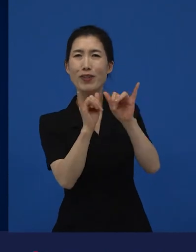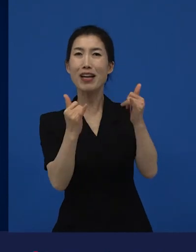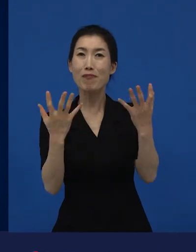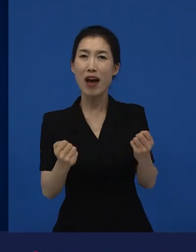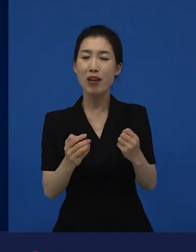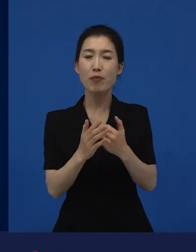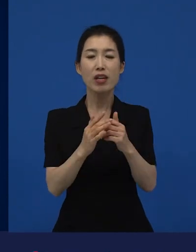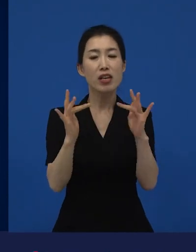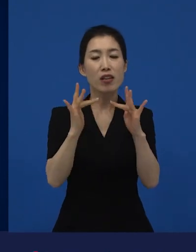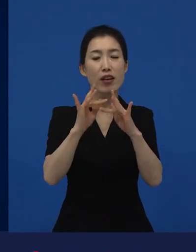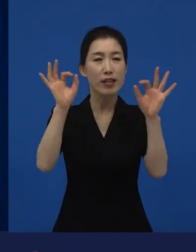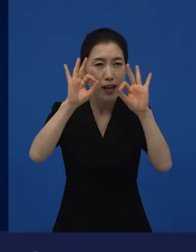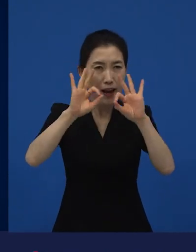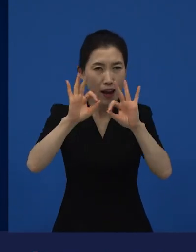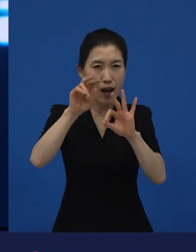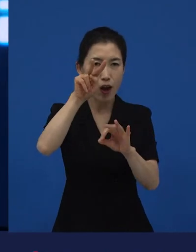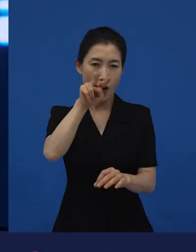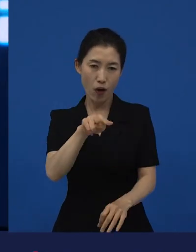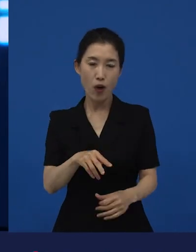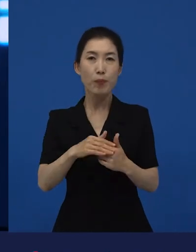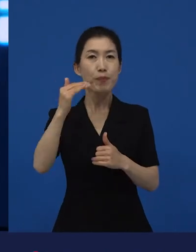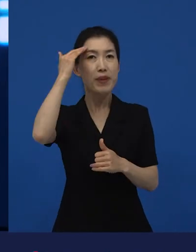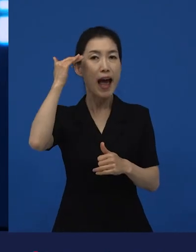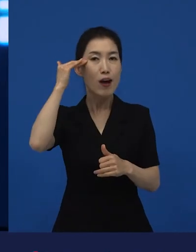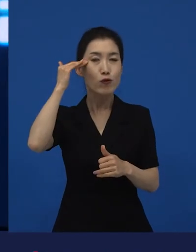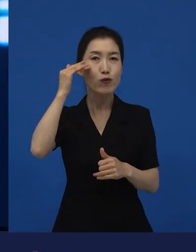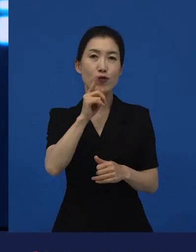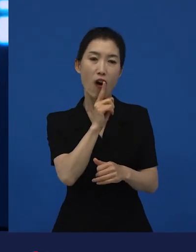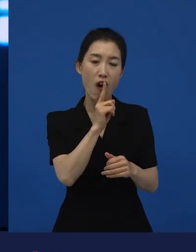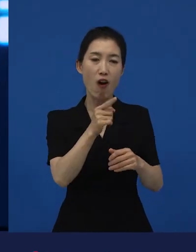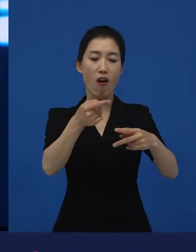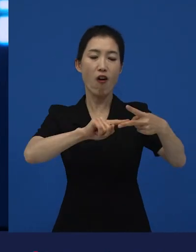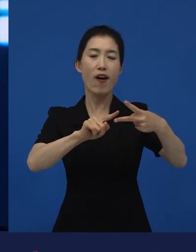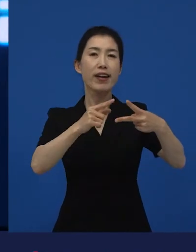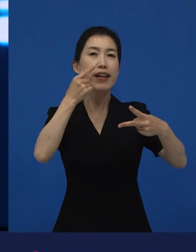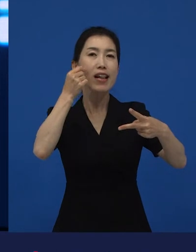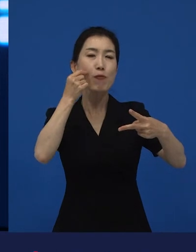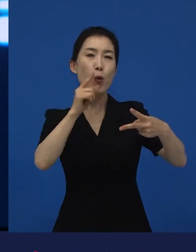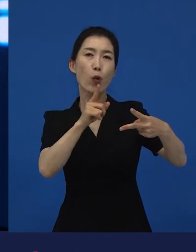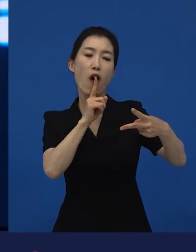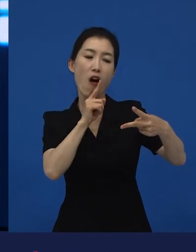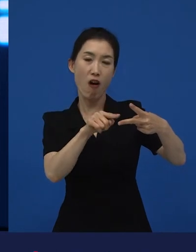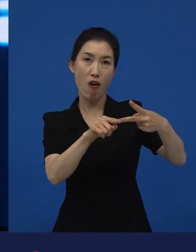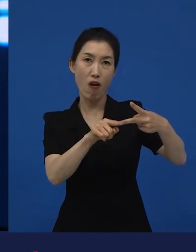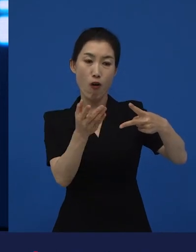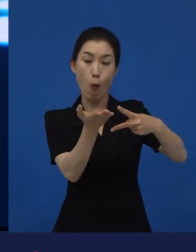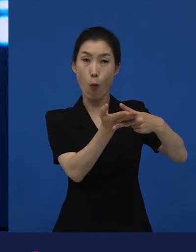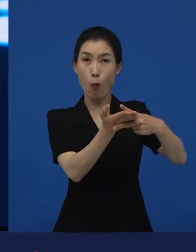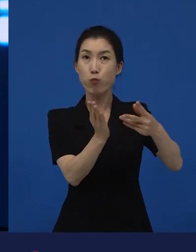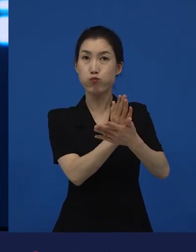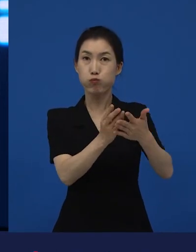인터넷에 뒤져보면 한국어판, 일본어판 이렇게 나와있어요.